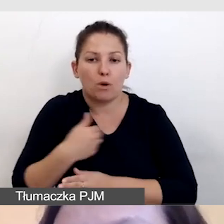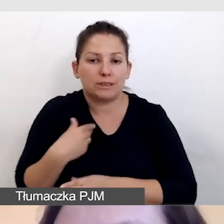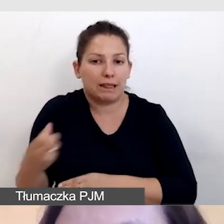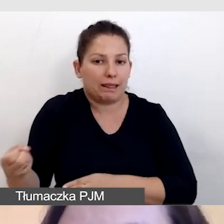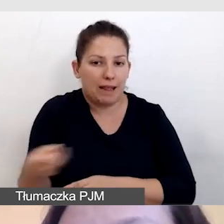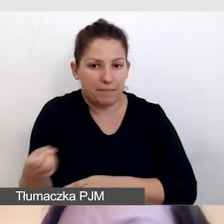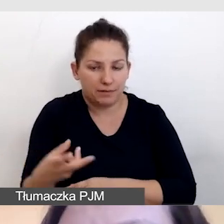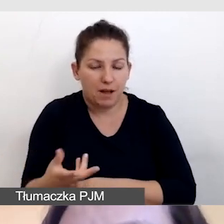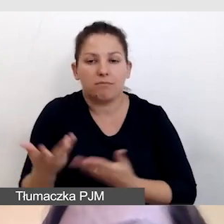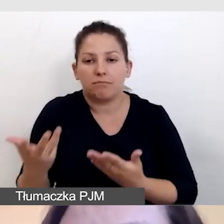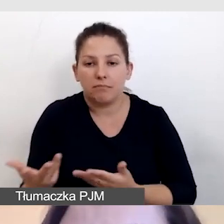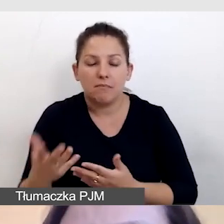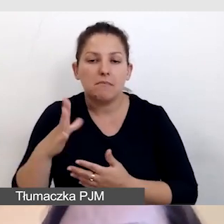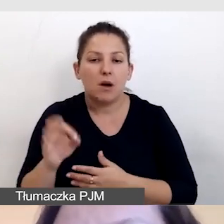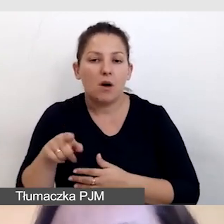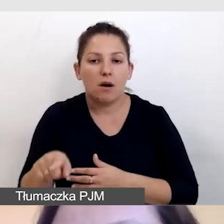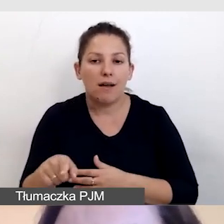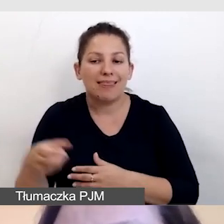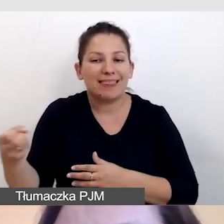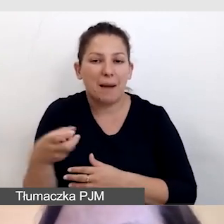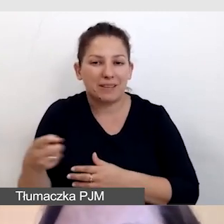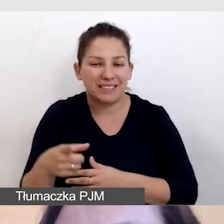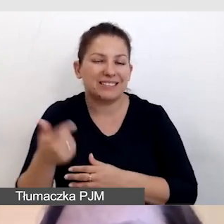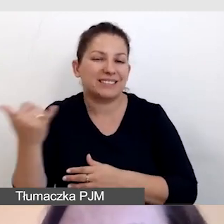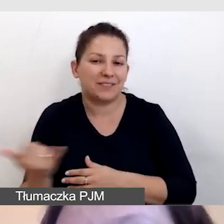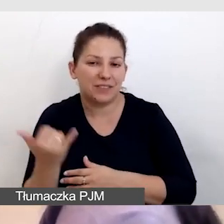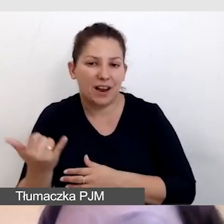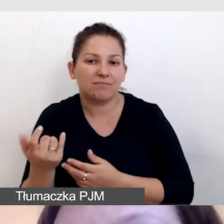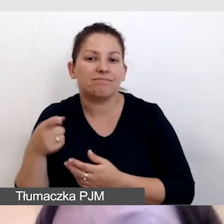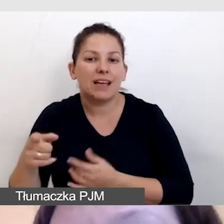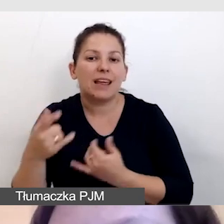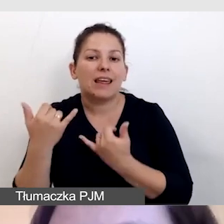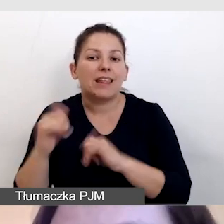ze względu na to, że te napisy zazwyczaj powstają z innej formy tłumaczenia